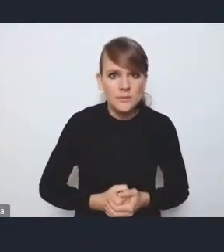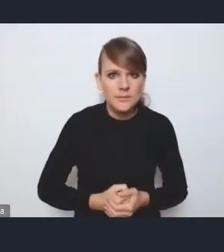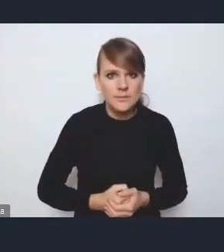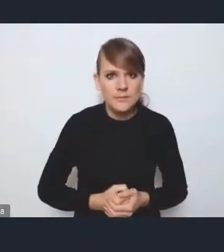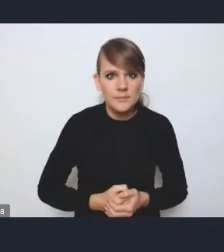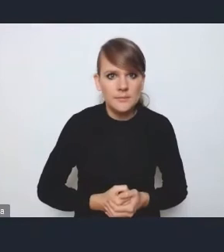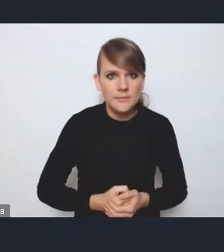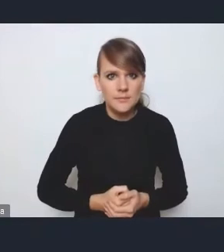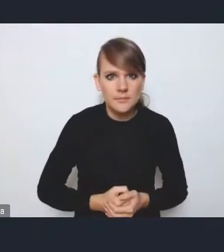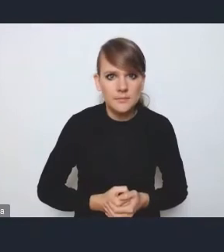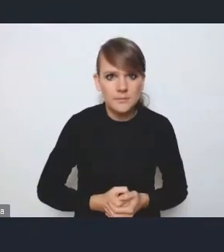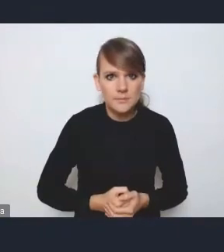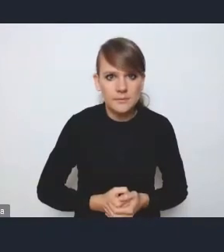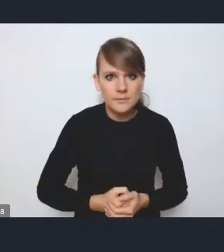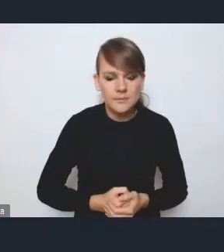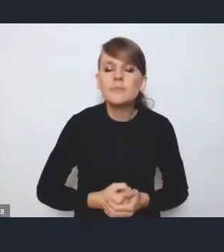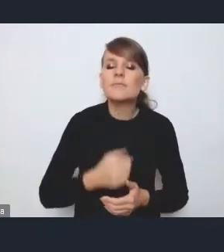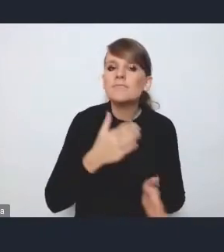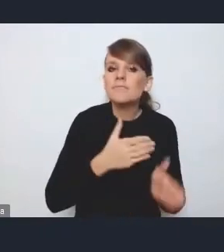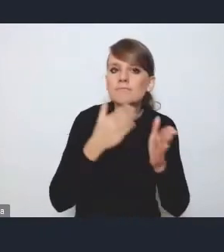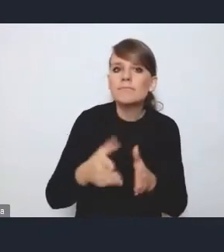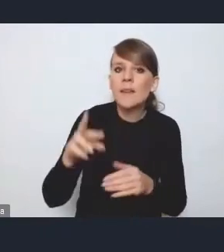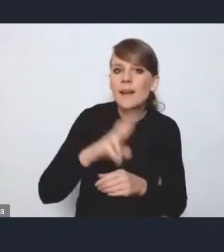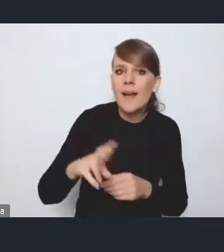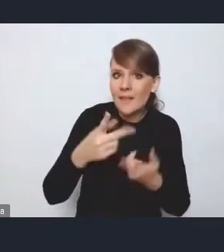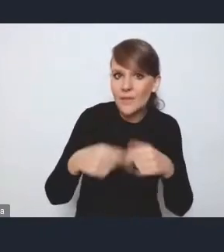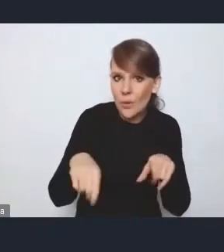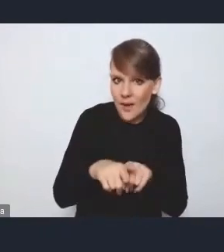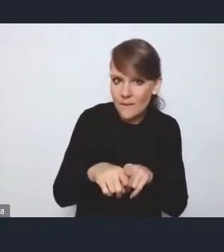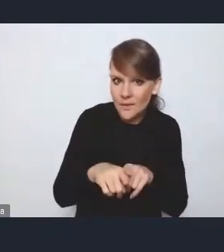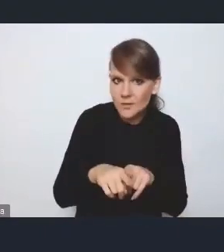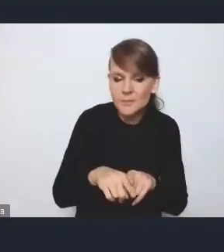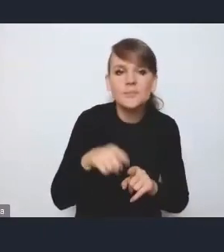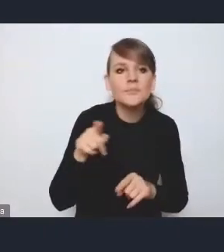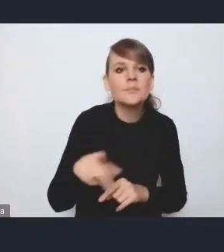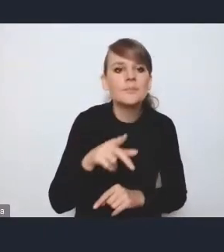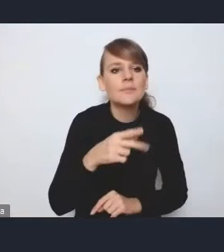Jeżeli chodzi o tę radę wykonawczą i tutaj przez pana Kamila Przyborowskiego podnoszoną kwestię